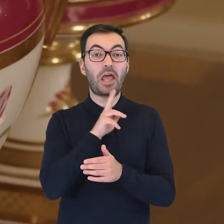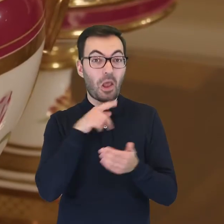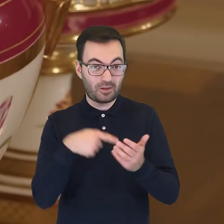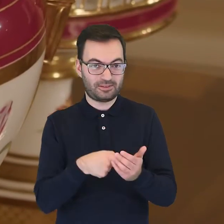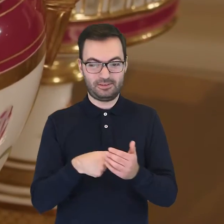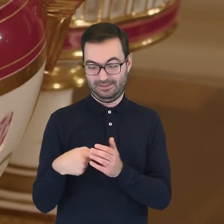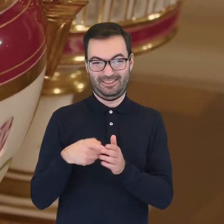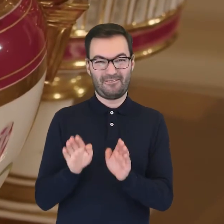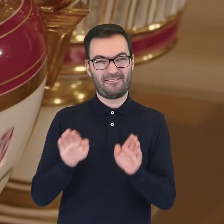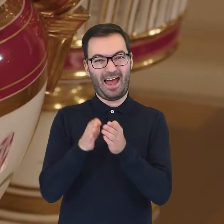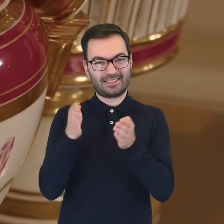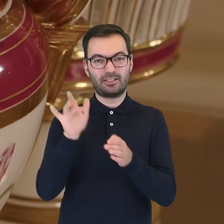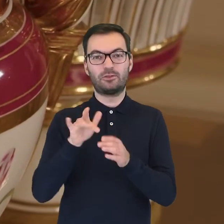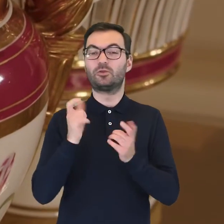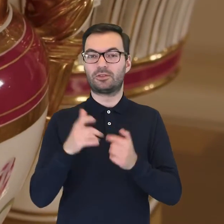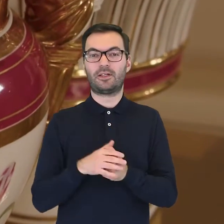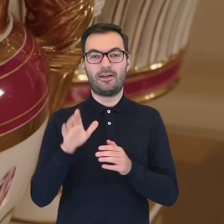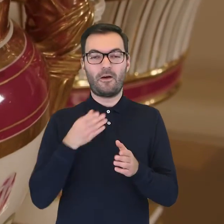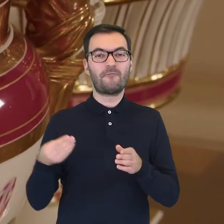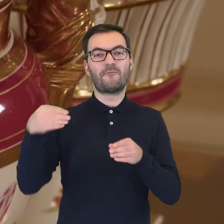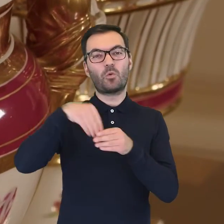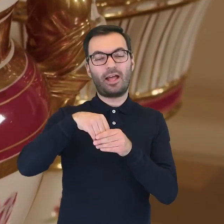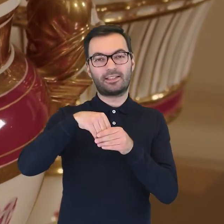Ostatni z wymienionych elementów posiadał wkładkę,